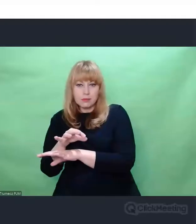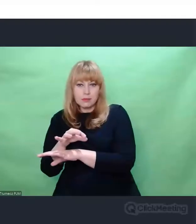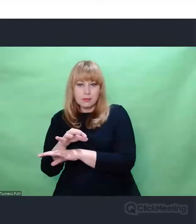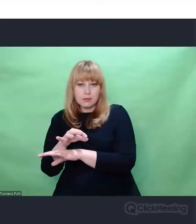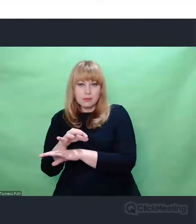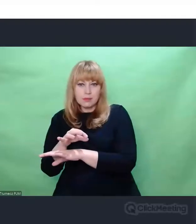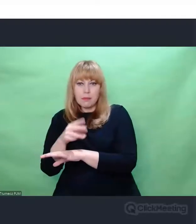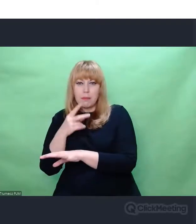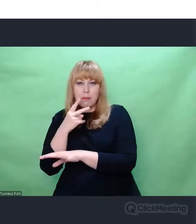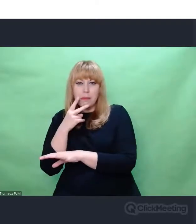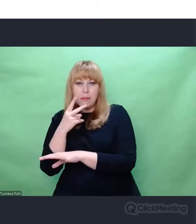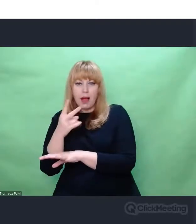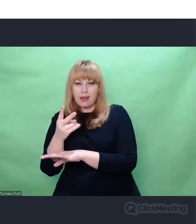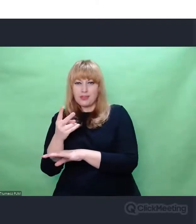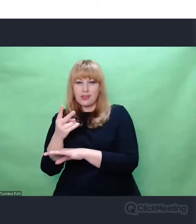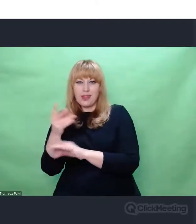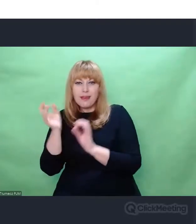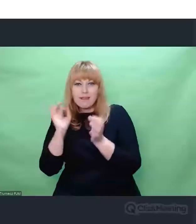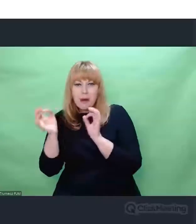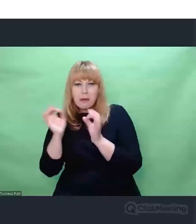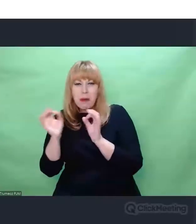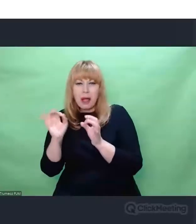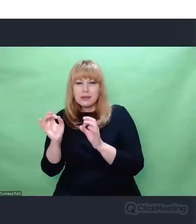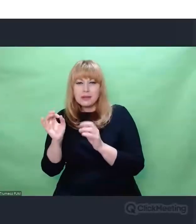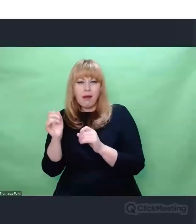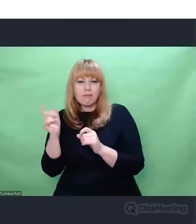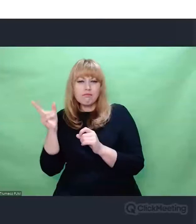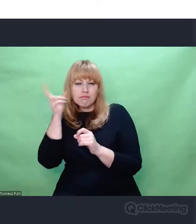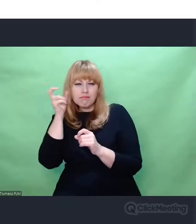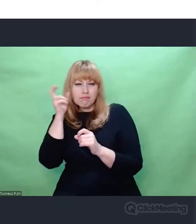wręcz śmieciowe, na jakieś skrawki, odpadki,